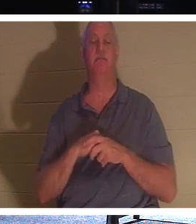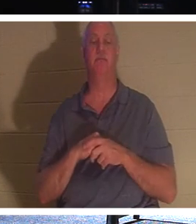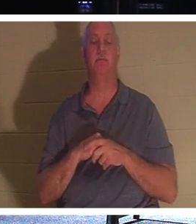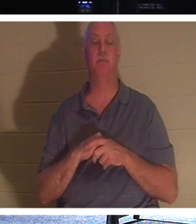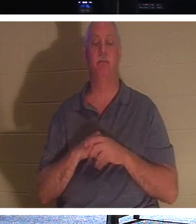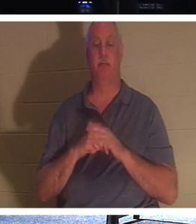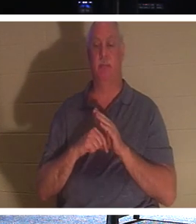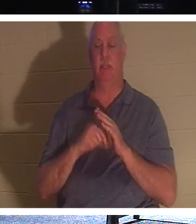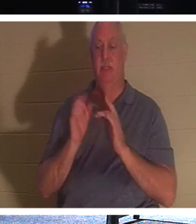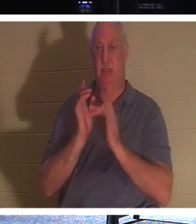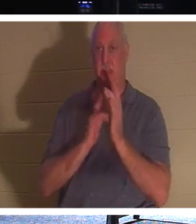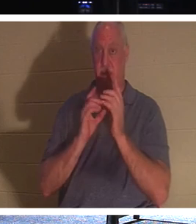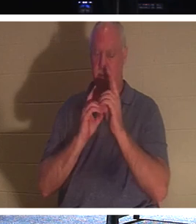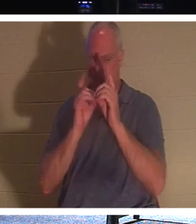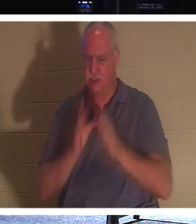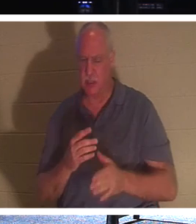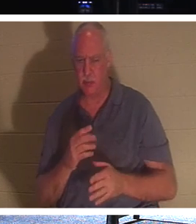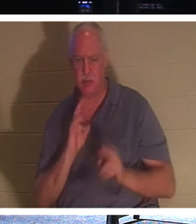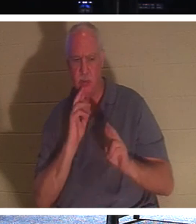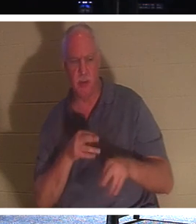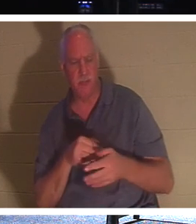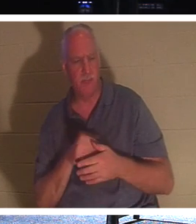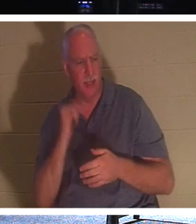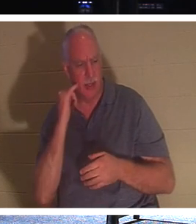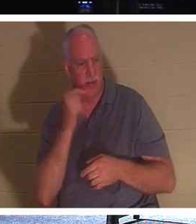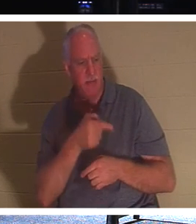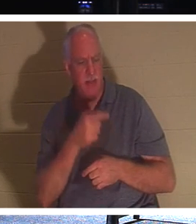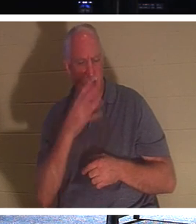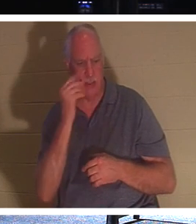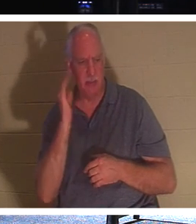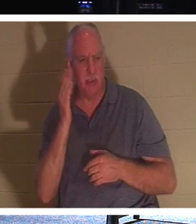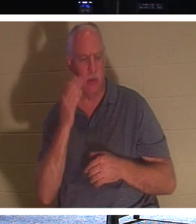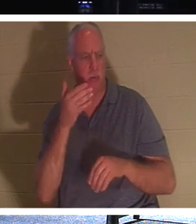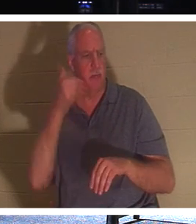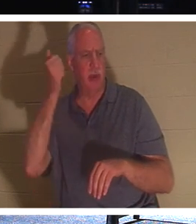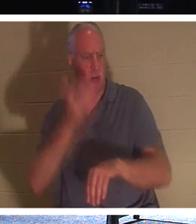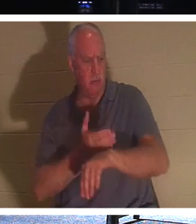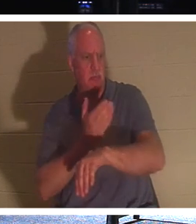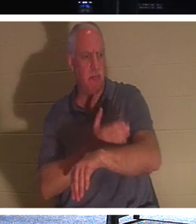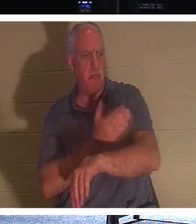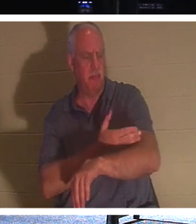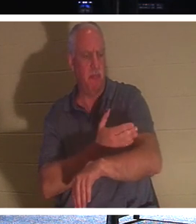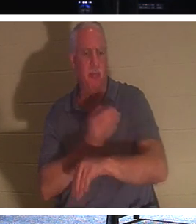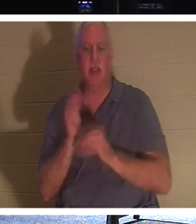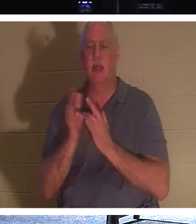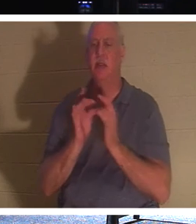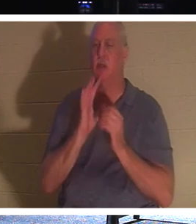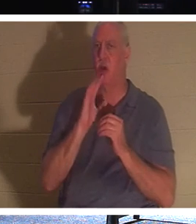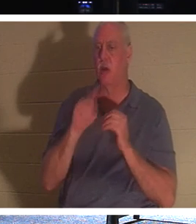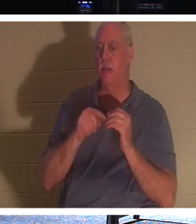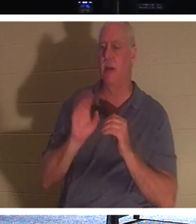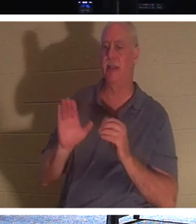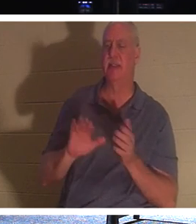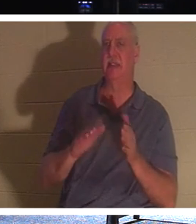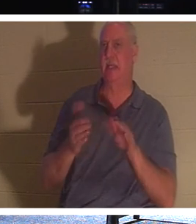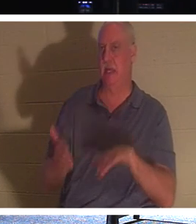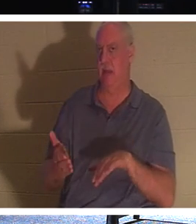、「主よ、眠れば良くなりますよ」と答えました。イエスは自分の死について話していましたが、